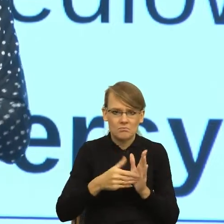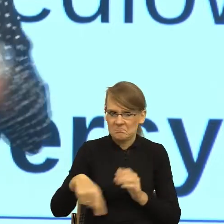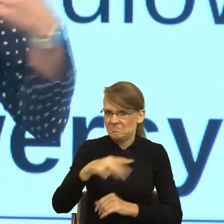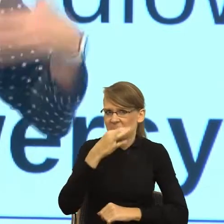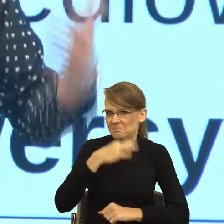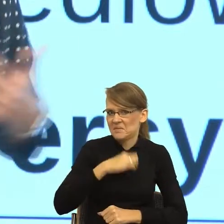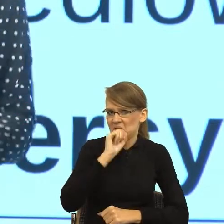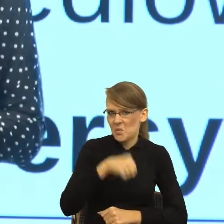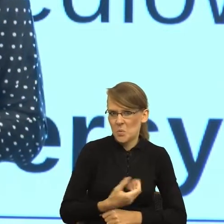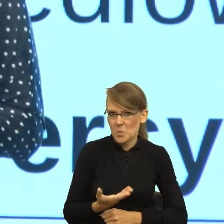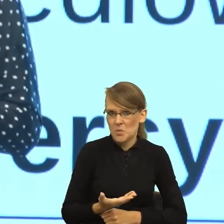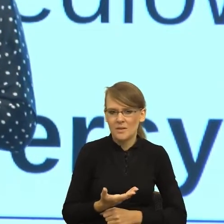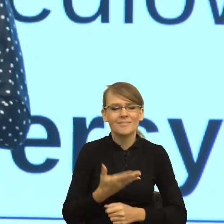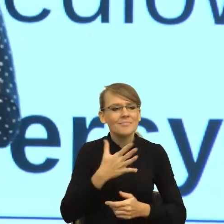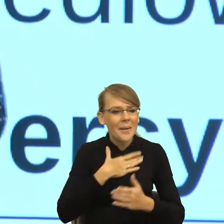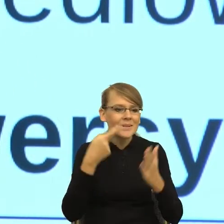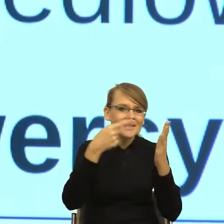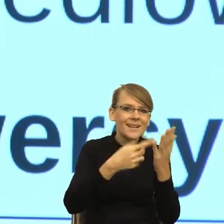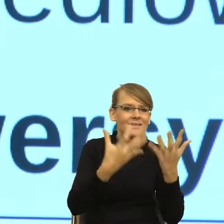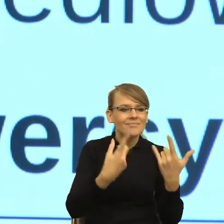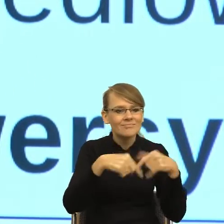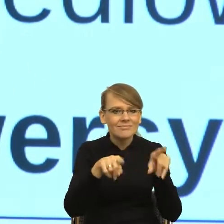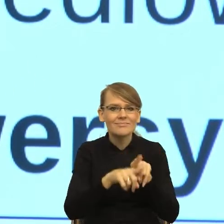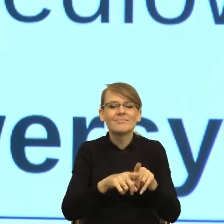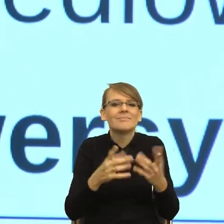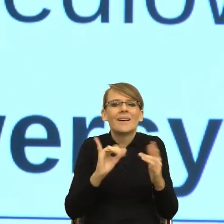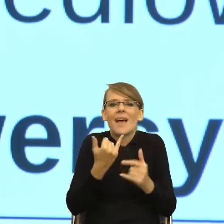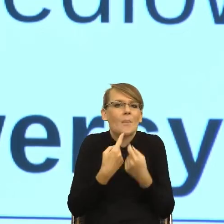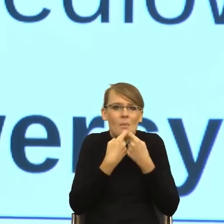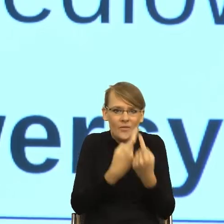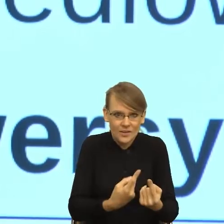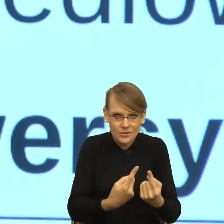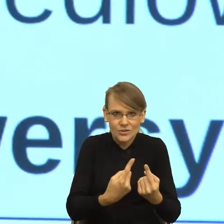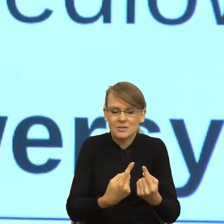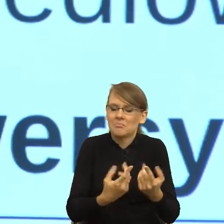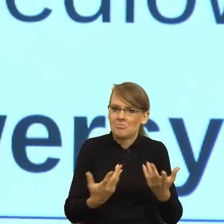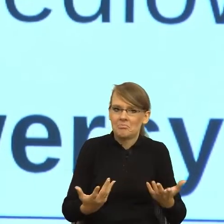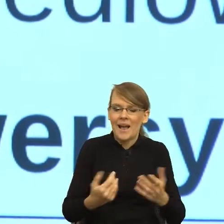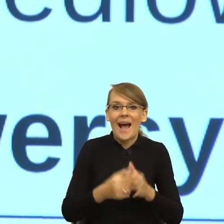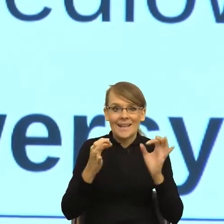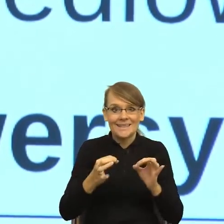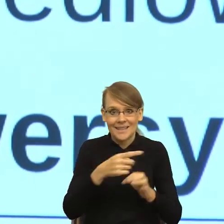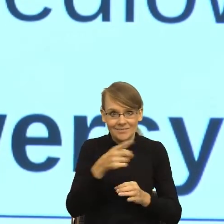o co nam chodzi? Więc kiedy dostałam od Państwa zaproszenie i dzisiaj mam takie poczucie uczestnictwa w czymś bardzo,